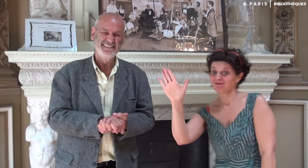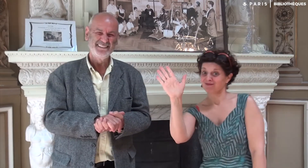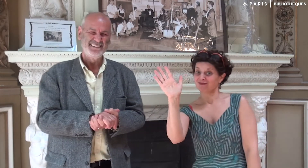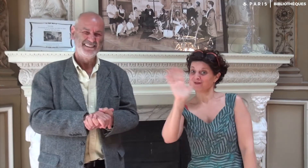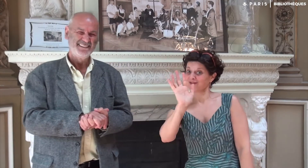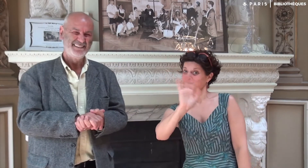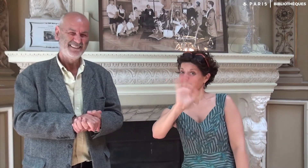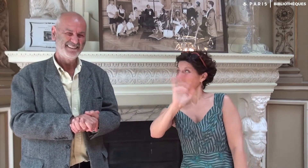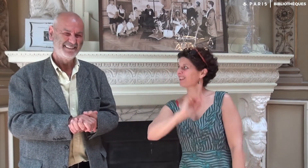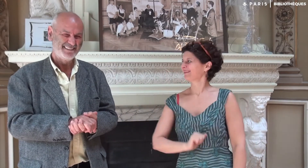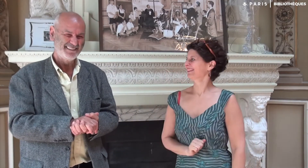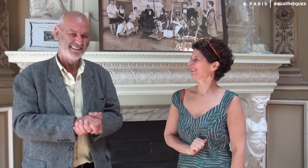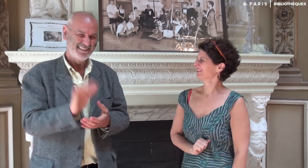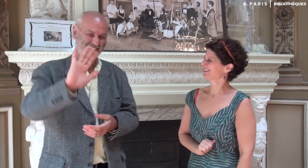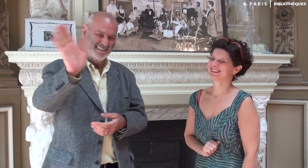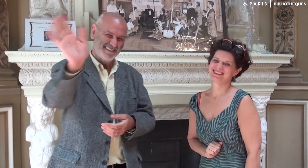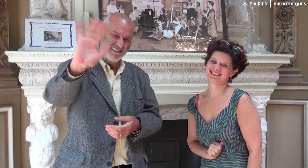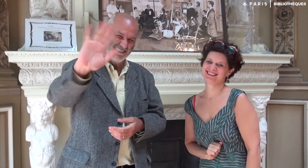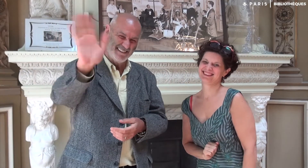Au revoir !